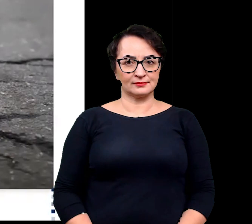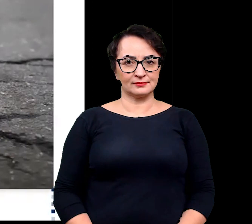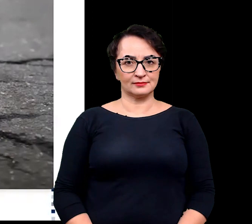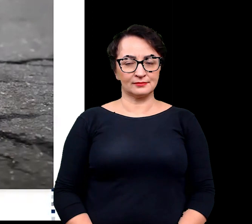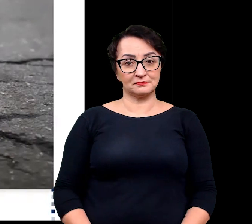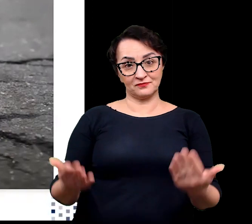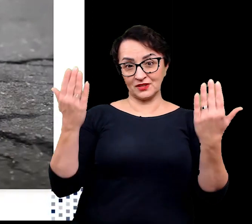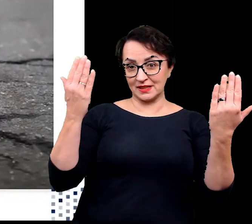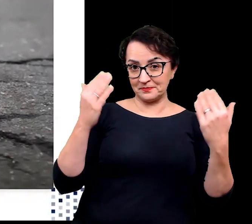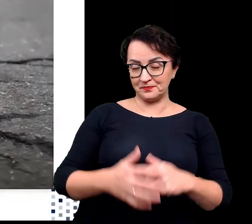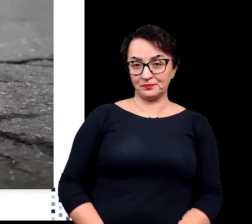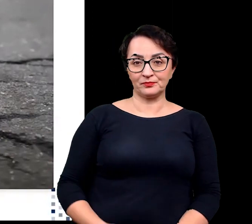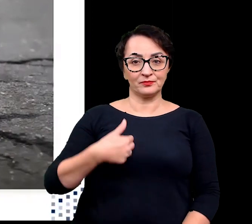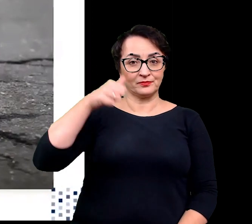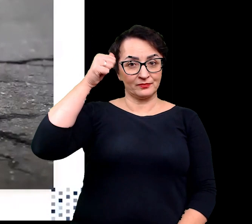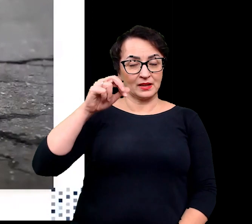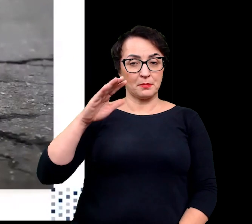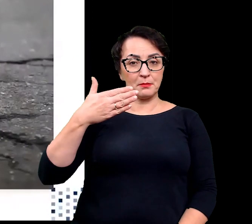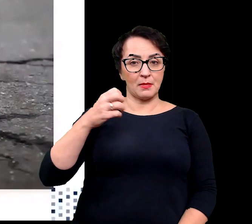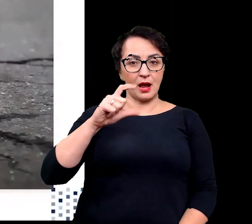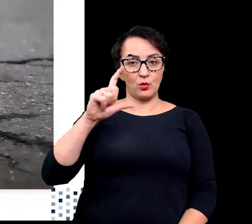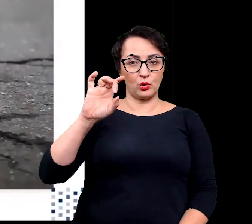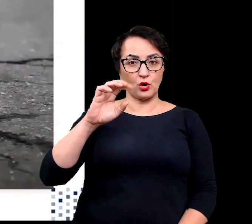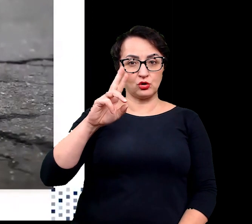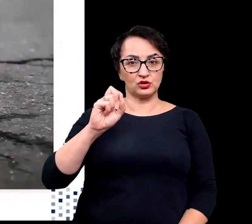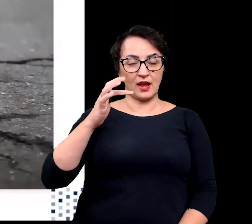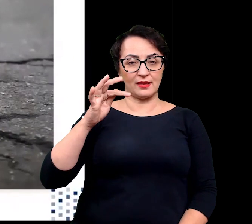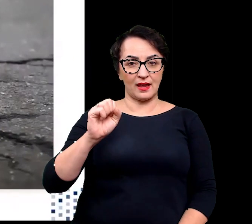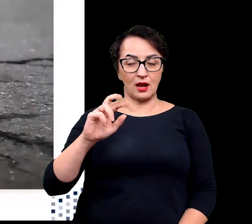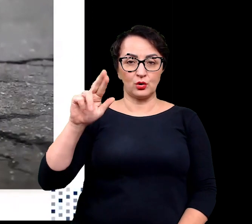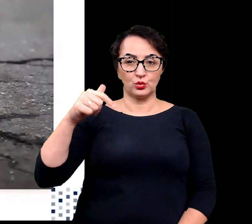Witajcie, nazywam się Małgorzata Rudnicka, jestem fizjologiem roślin